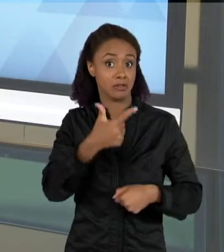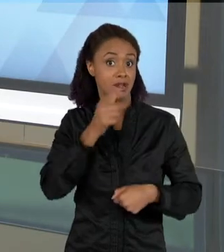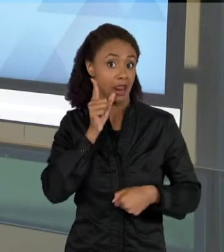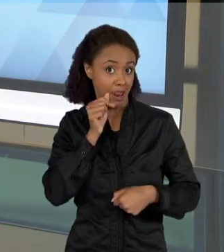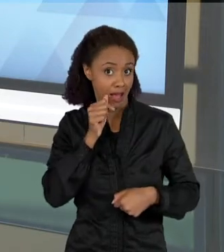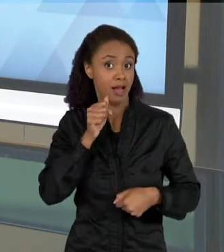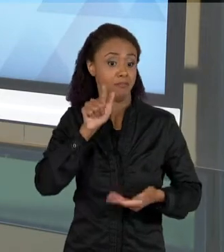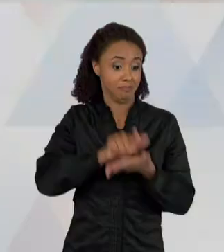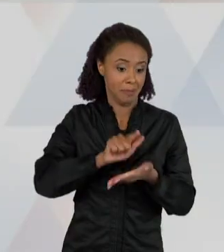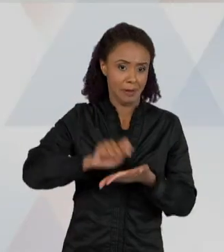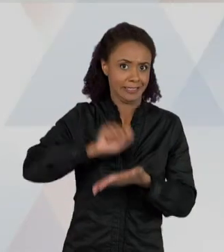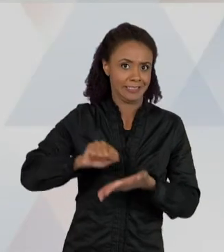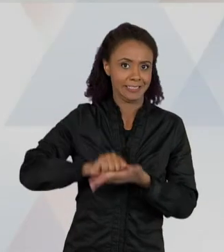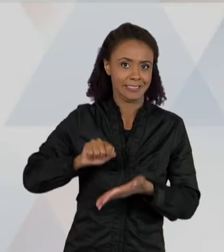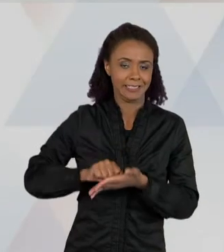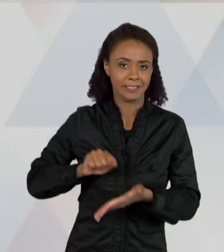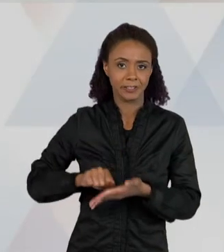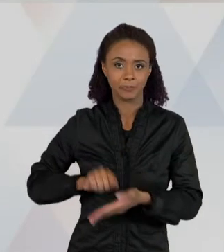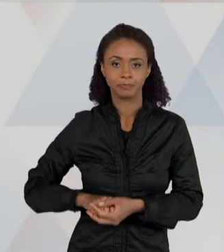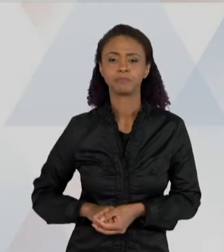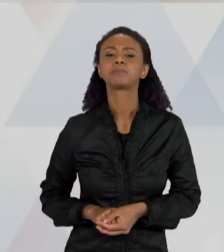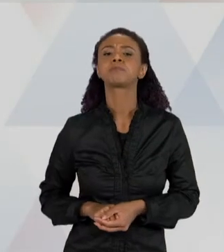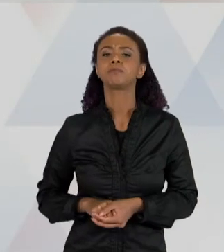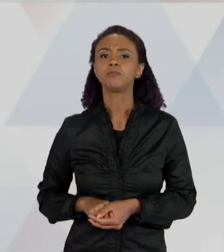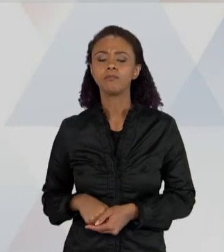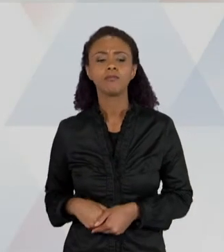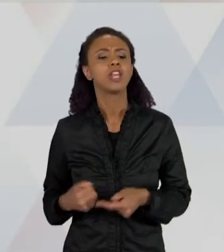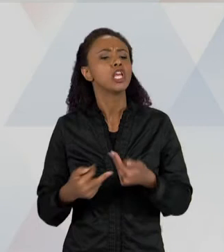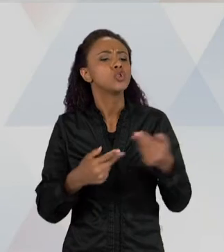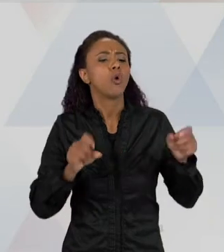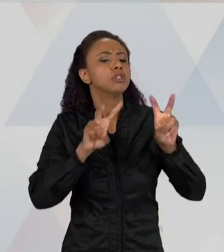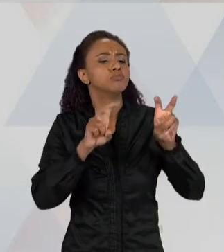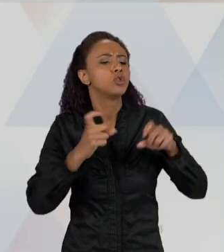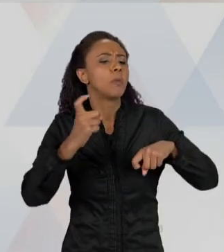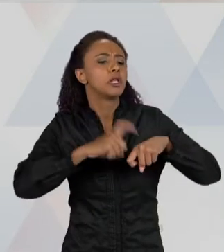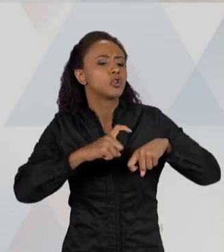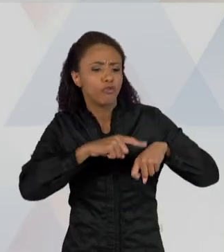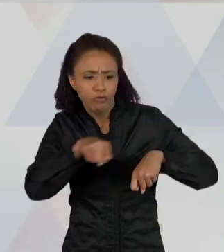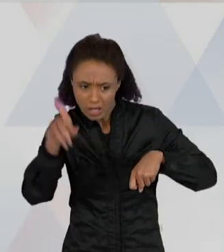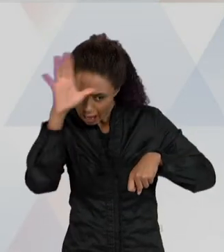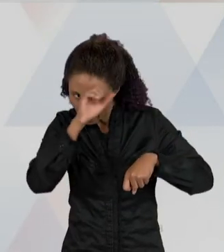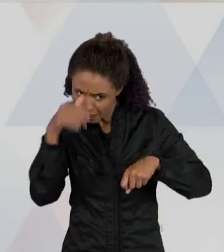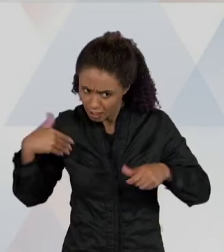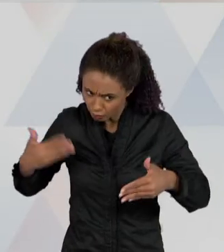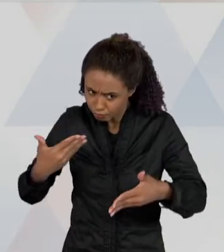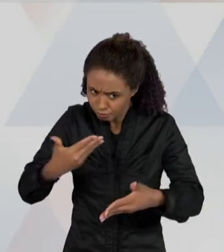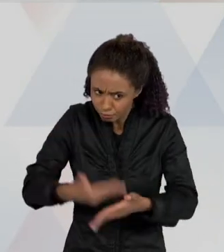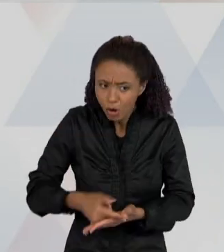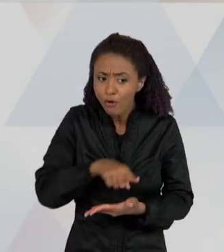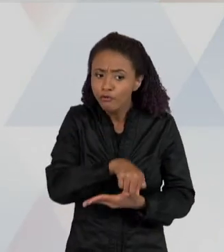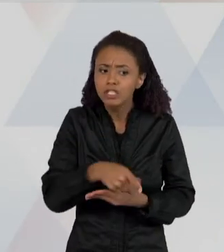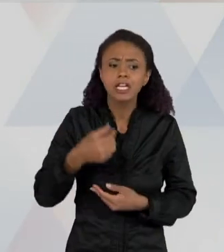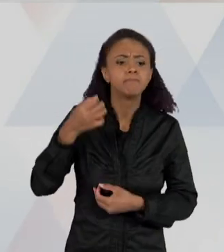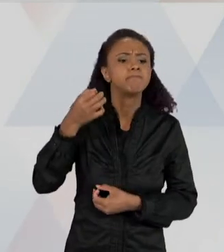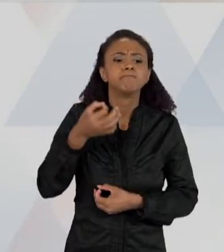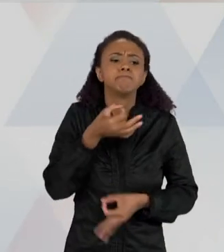INFORMAÇÕES SOBRE OS ESCORPIÕES QUE VOCÊ APRENDEU NAS AULAS ANTERIORES, ELABORE UMA EXPLICAÇÃO PARA O APARECIMENTO DESSES ANIMAIS NO BAIRRO.